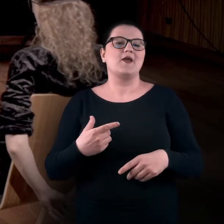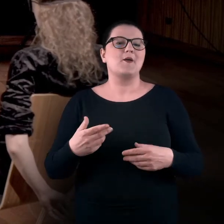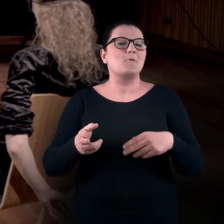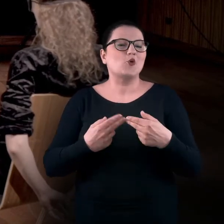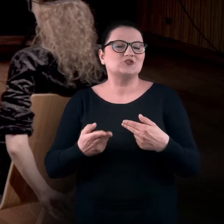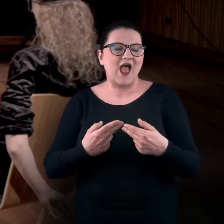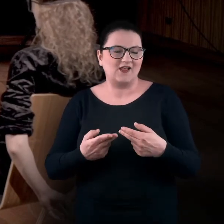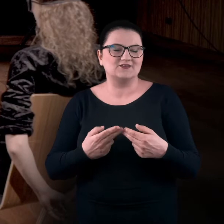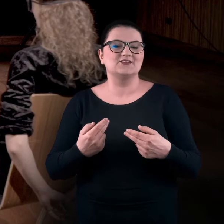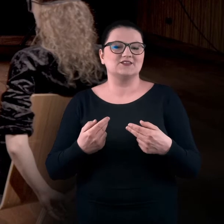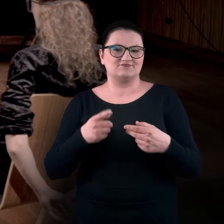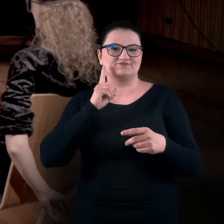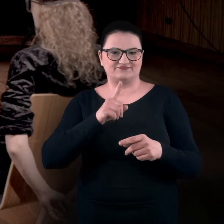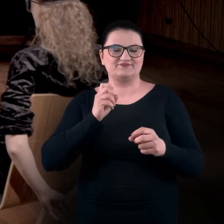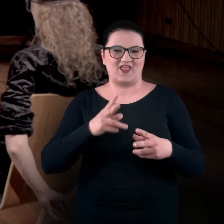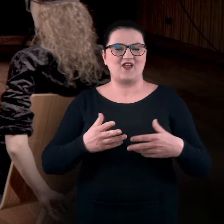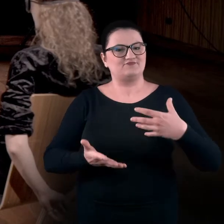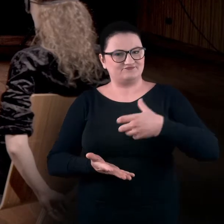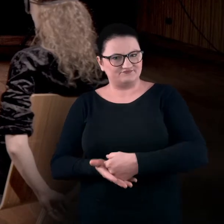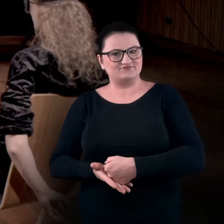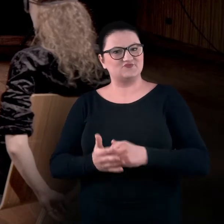Pośladki faktycznie bardzo przywierają do krzesła,